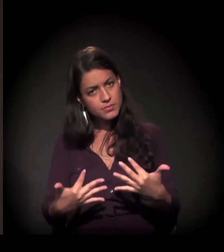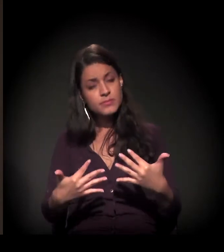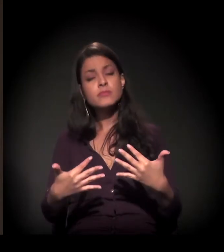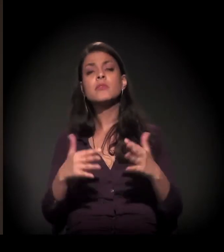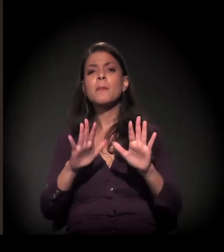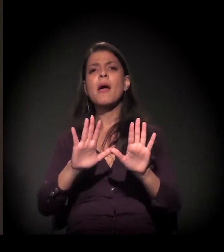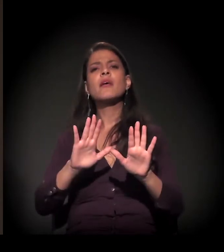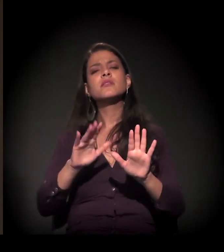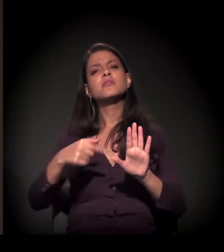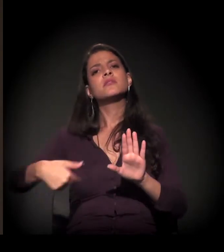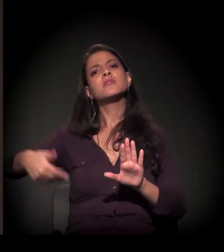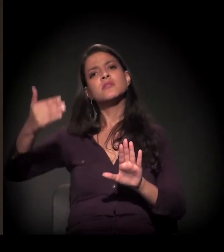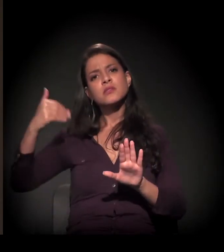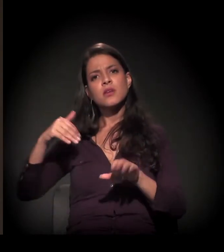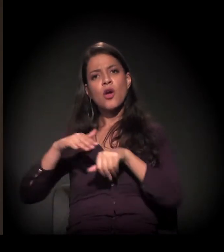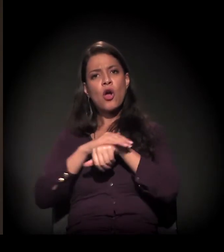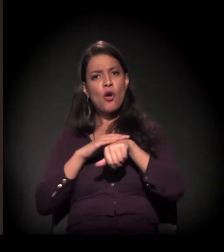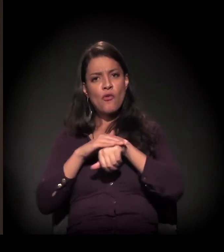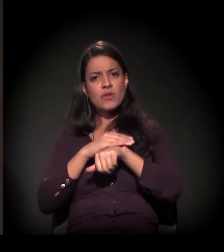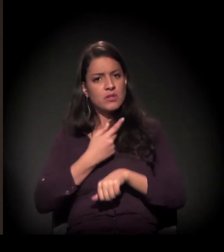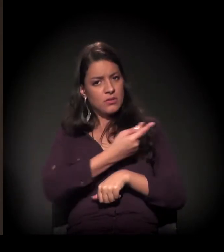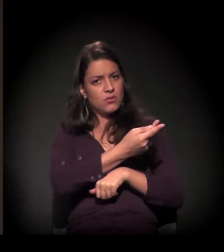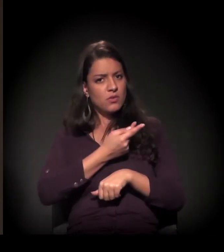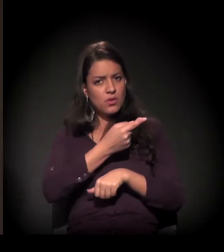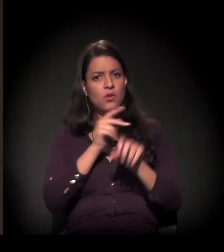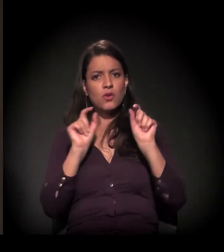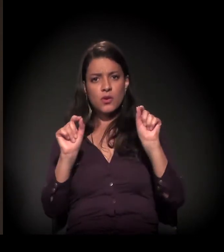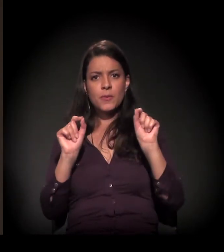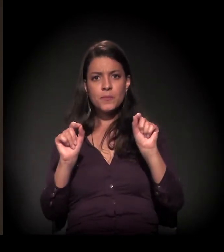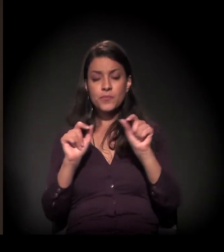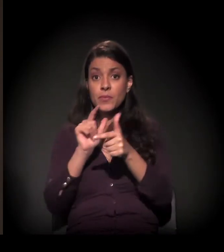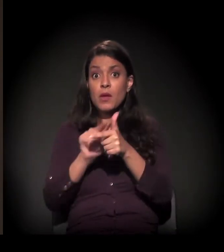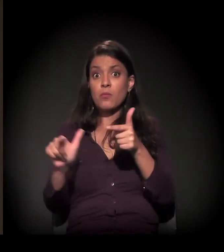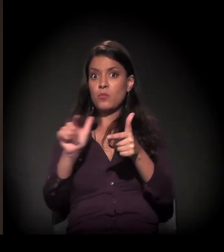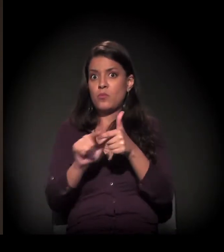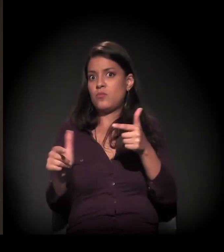sobre algo que a gente estava conversando antes aqui, que é a dimensão do problema.